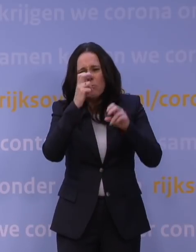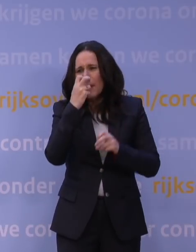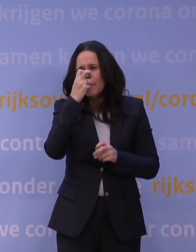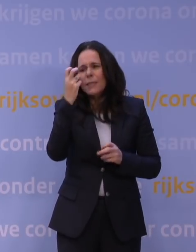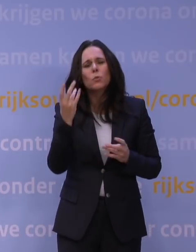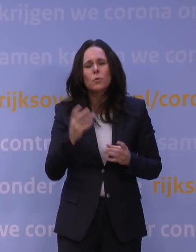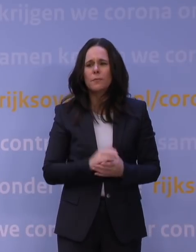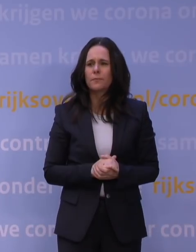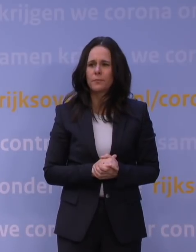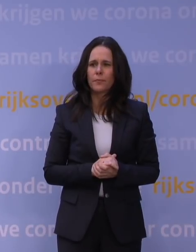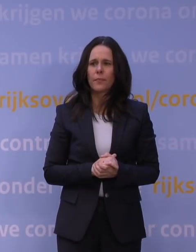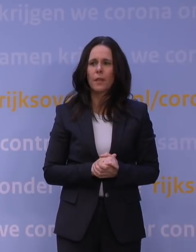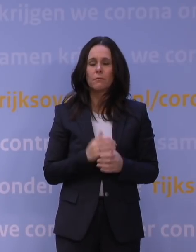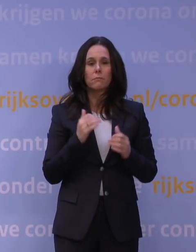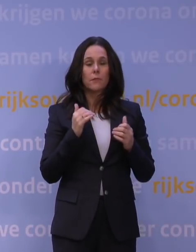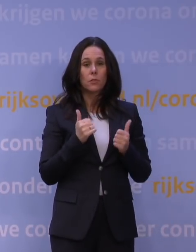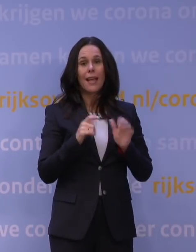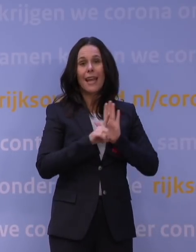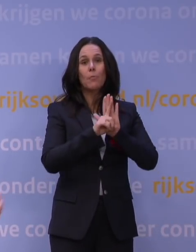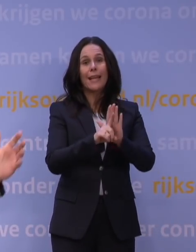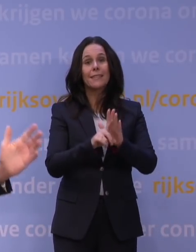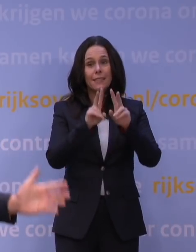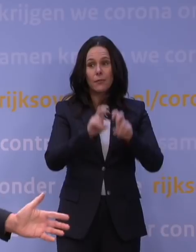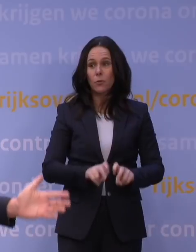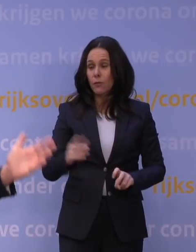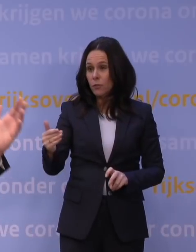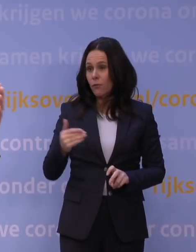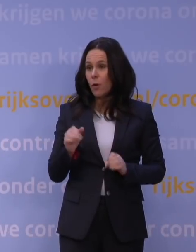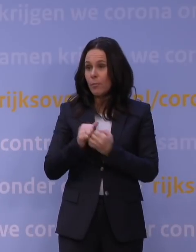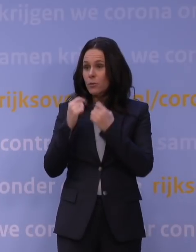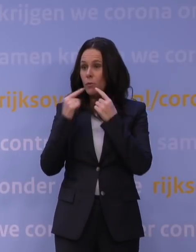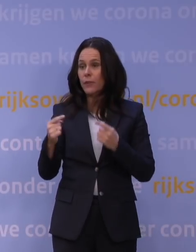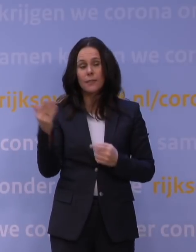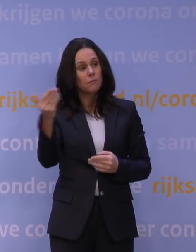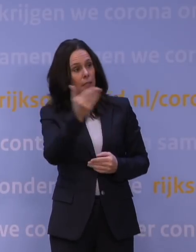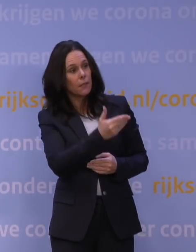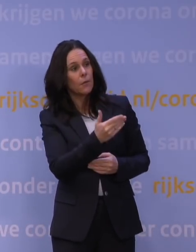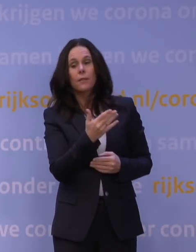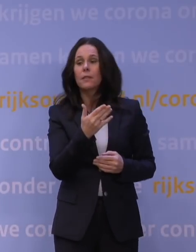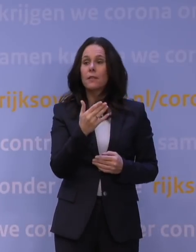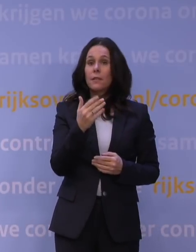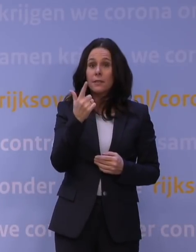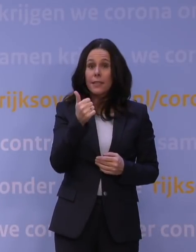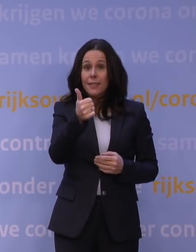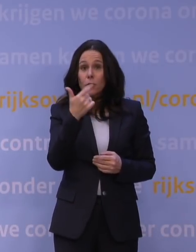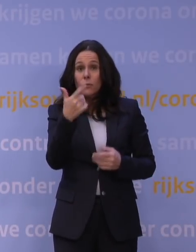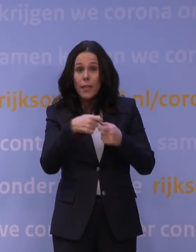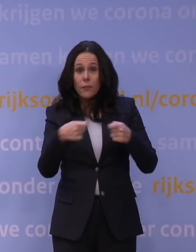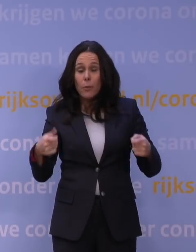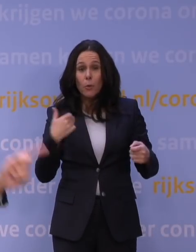Het is een representatief onderzoek. Ja, van voor deze persconferentie. Nu heeft Jaap van Dissel, er kijken misschien wel 6 of 7 miljoen mensen naar deze persconferentie,